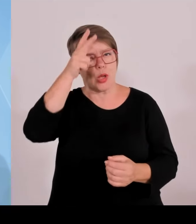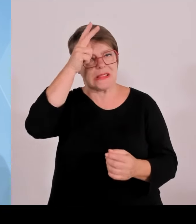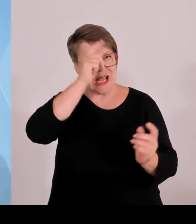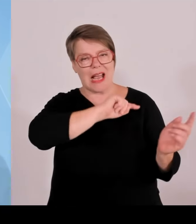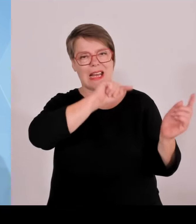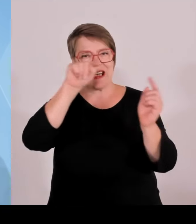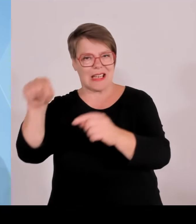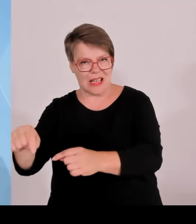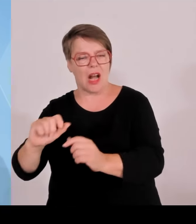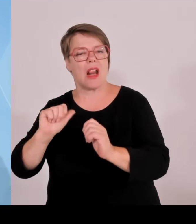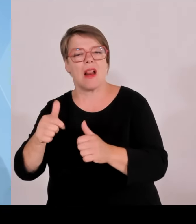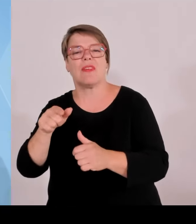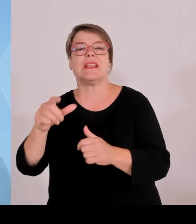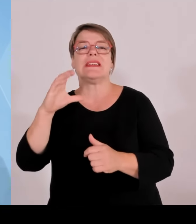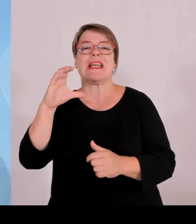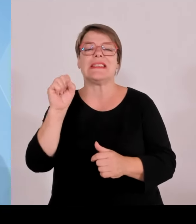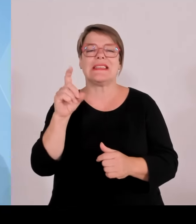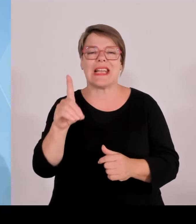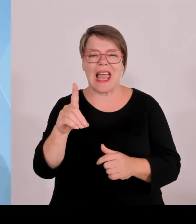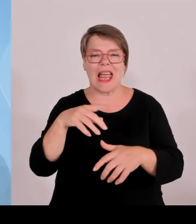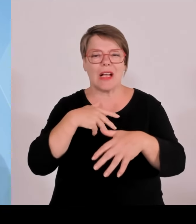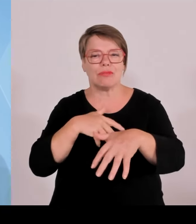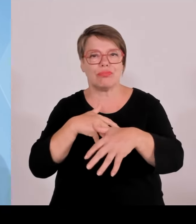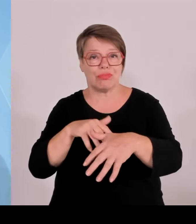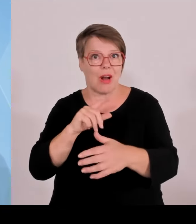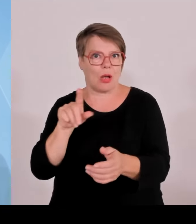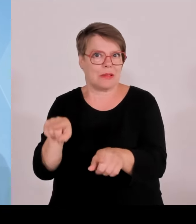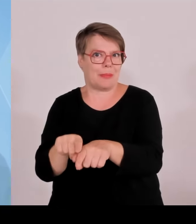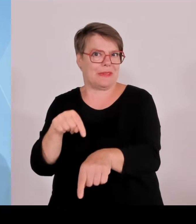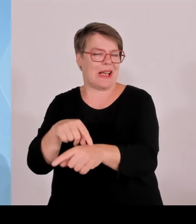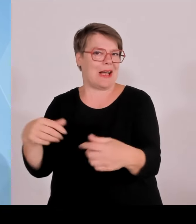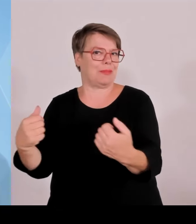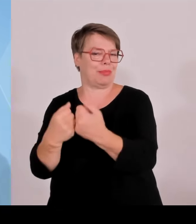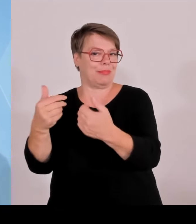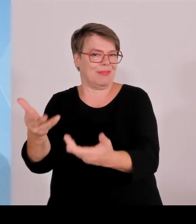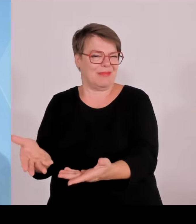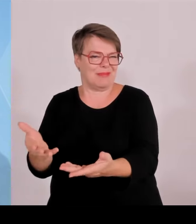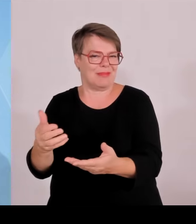Und darüber hinaus waren noch rund 1000 zusätzlich oft